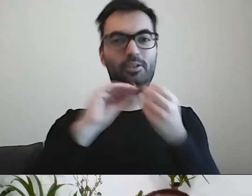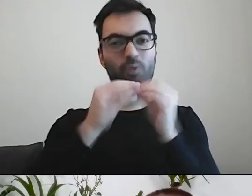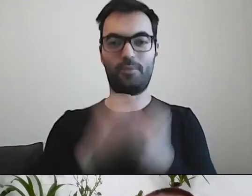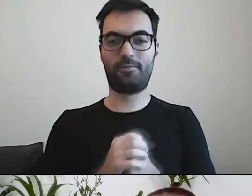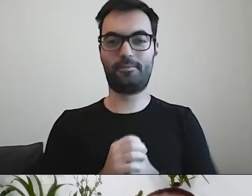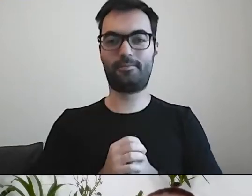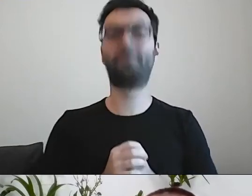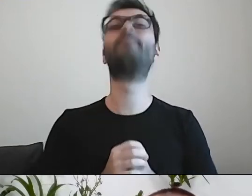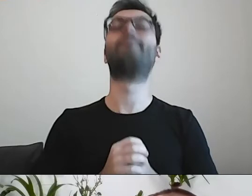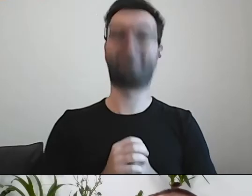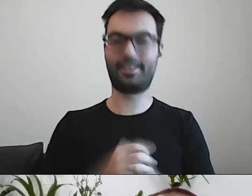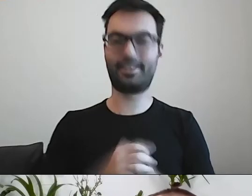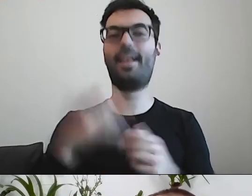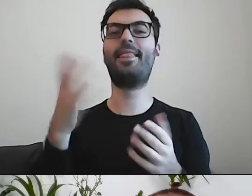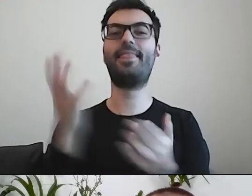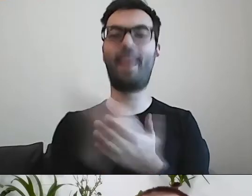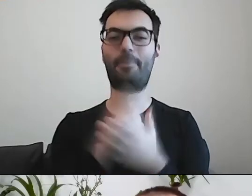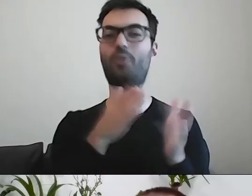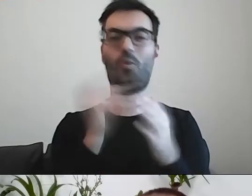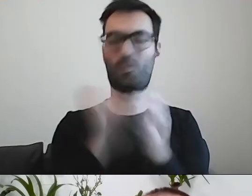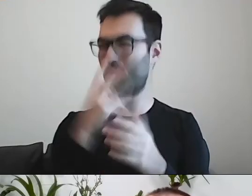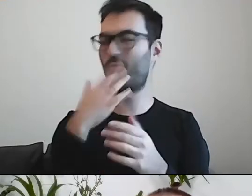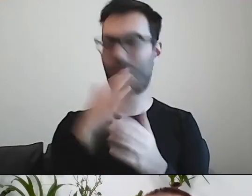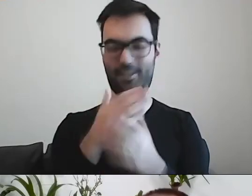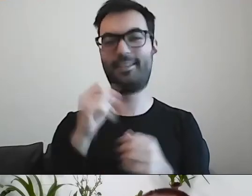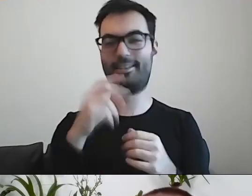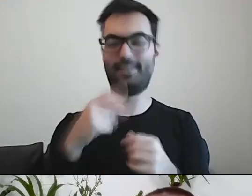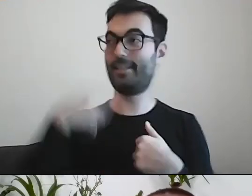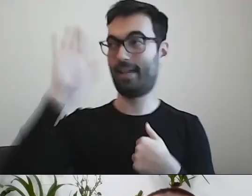Nabyć drogą kupna. Już ktoś o tym mówił. MAŁGORZATA: To ja!